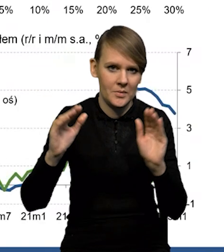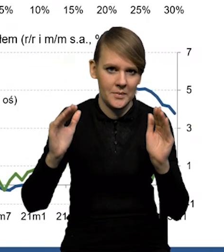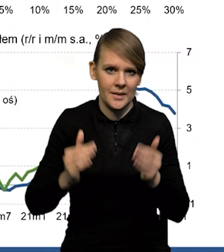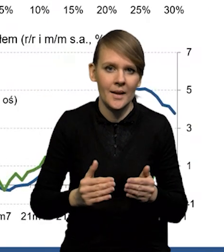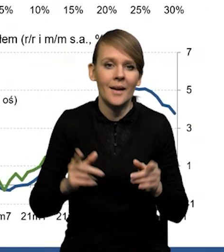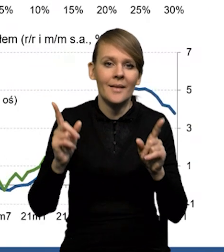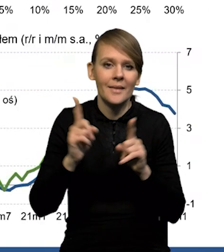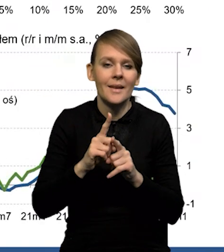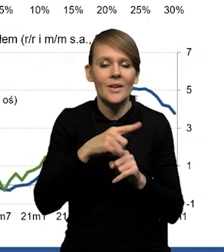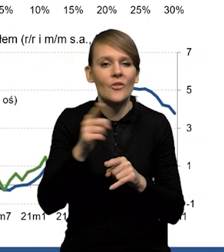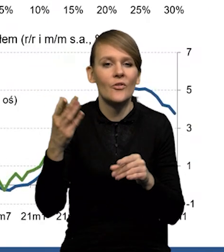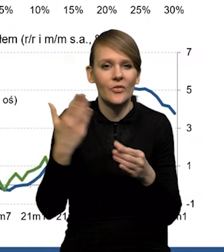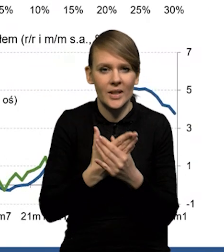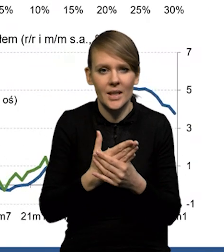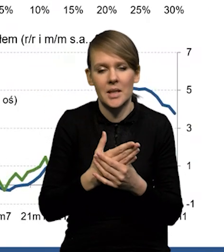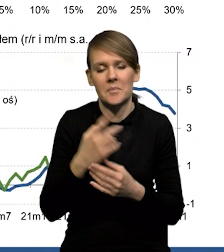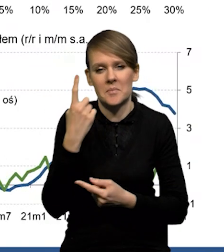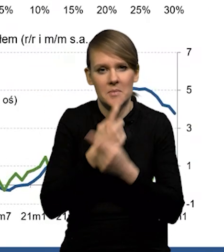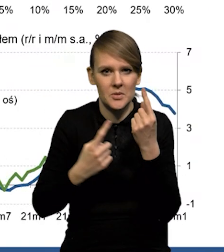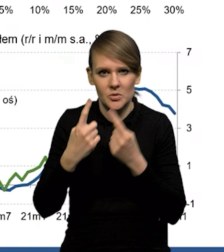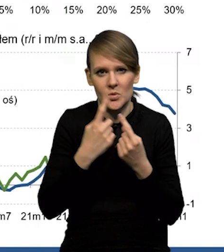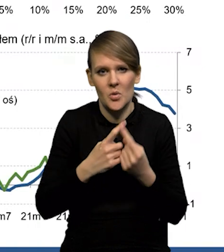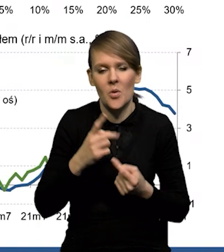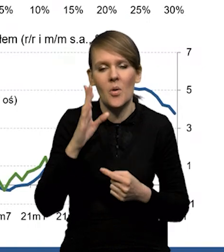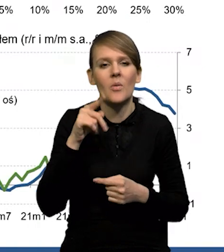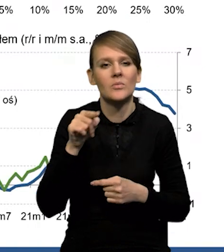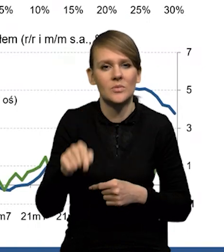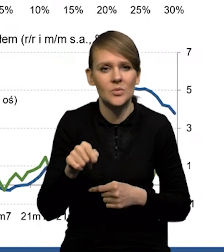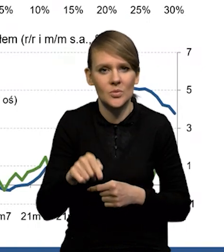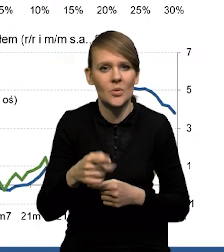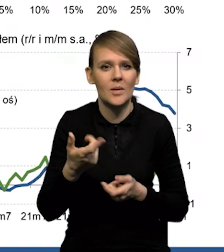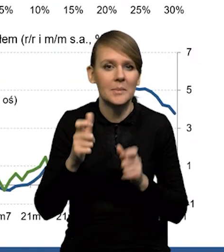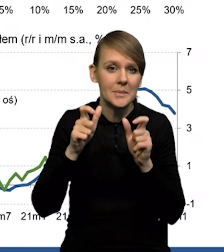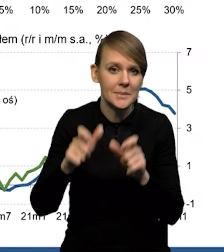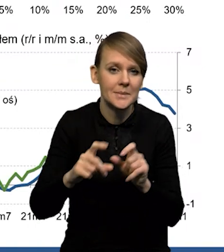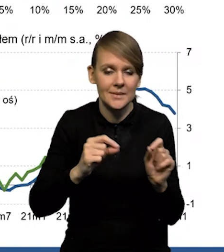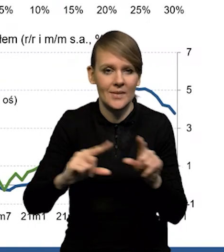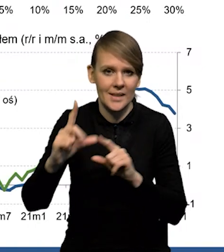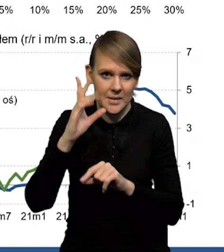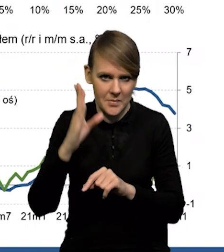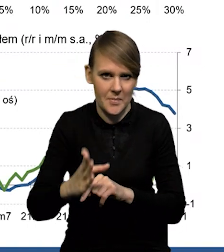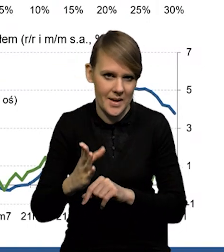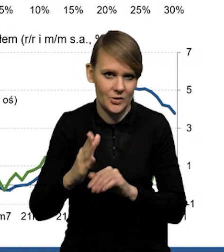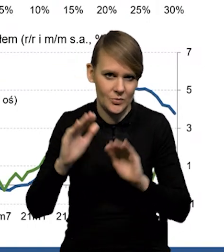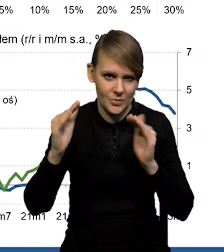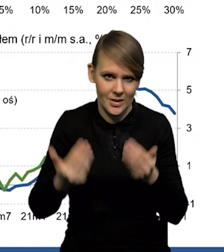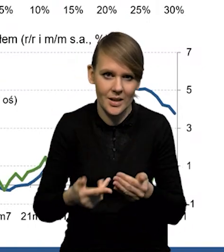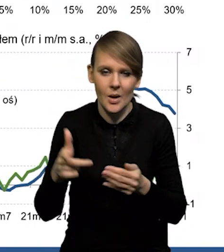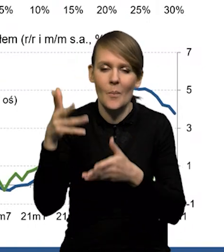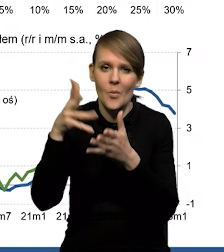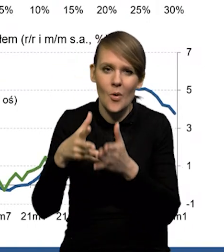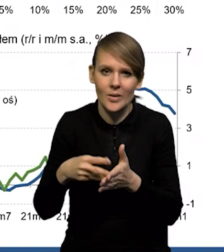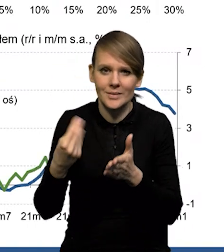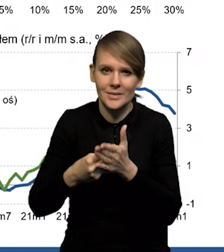Również firmy spodziewają się osłabienia tej presji inflacyjnej i to zarówno, jeśli chodzi o prognozy cen własnych,